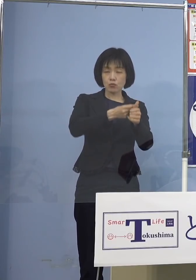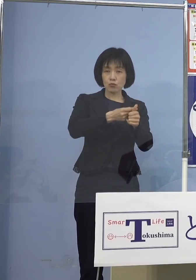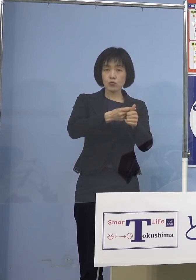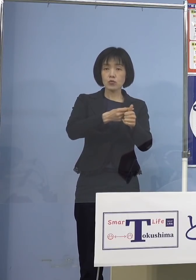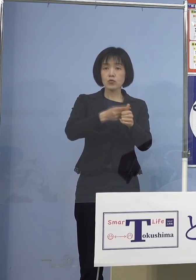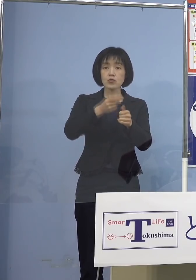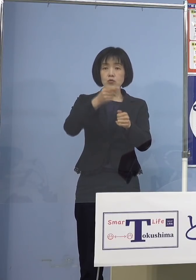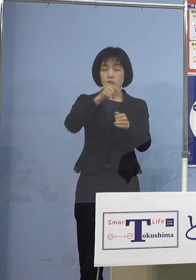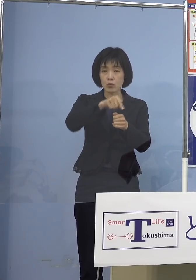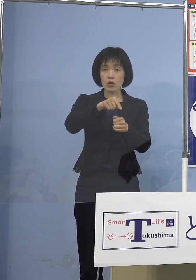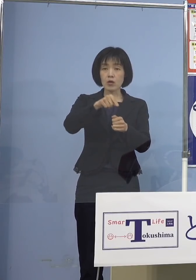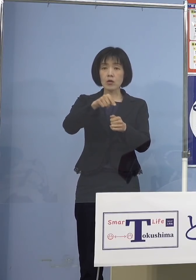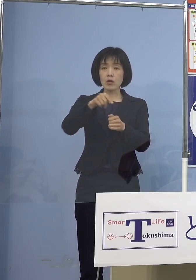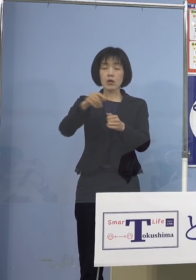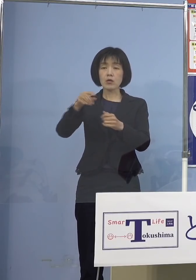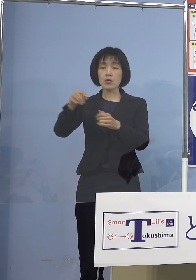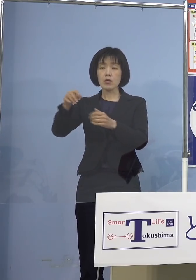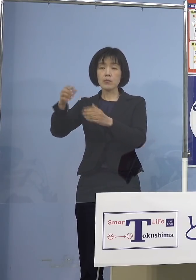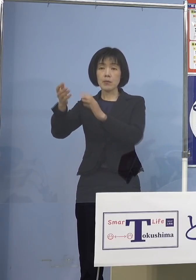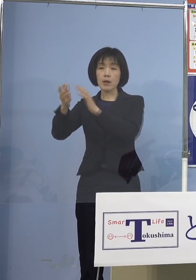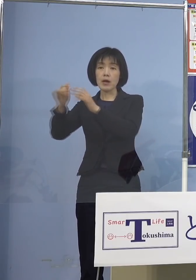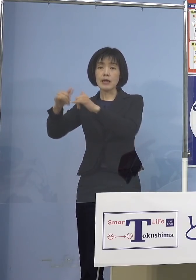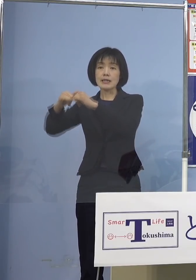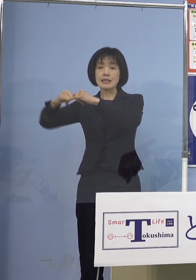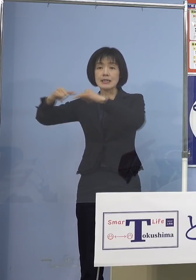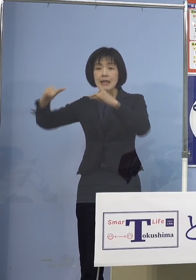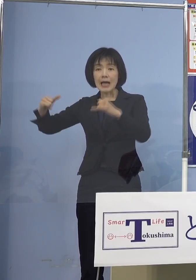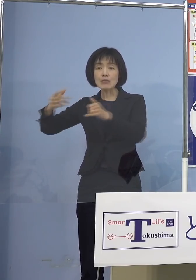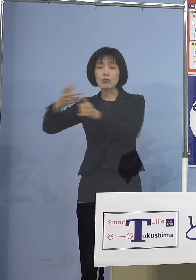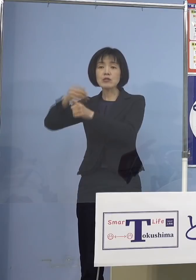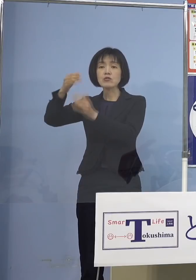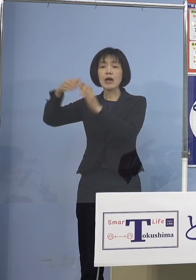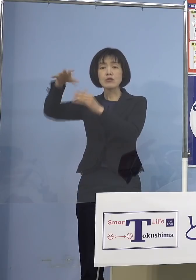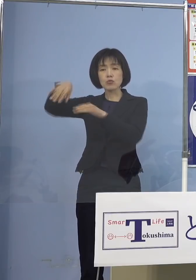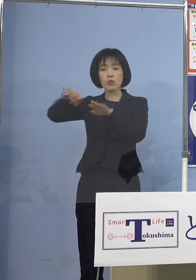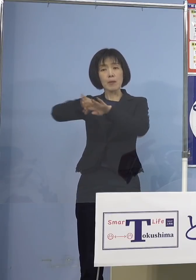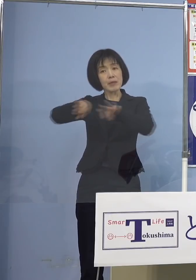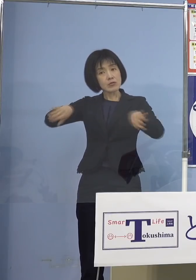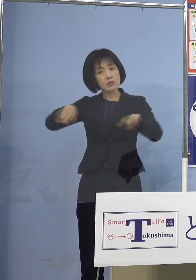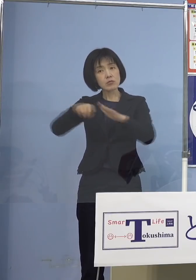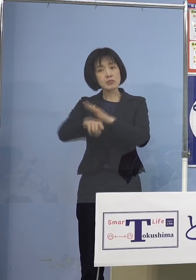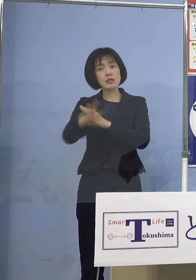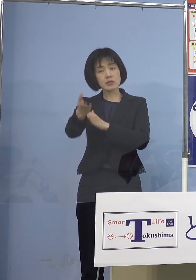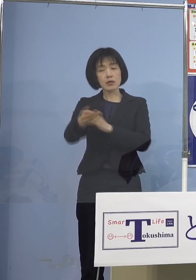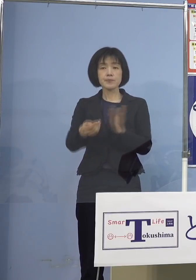お子さんの対象を加える気は ないということで （知事） はい、今スタートの段階では先ほど